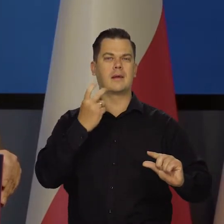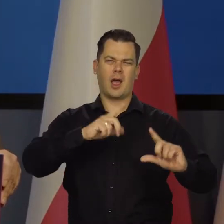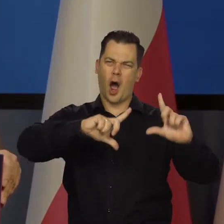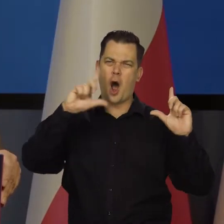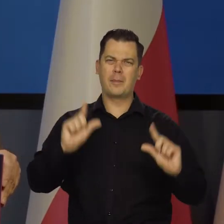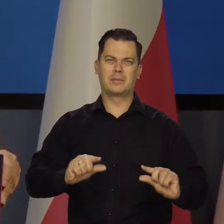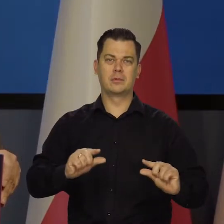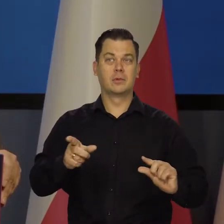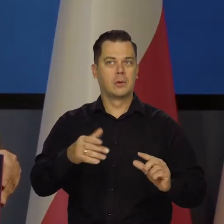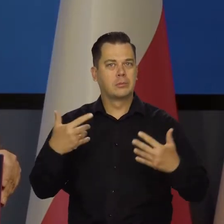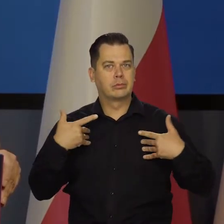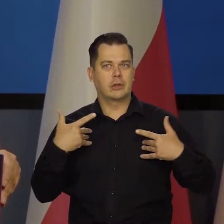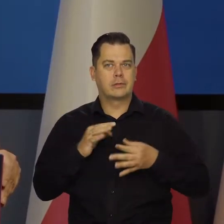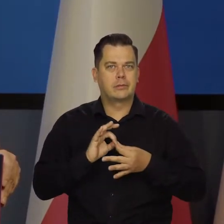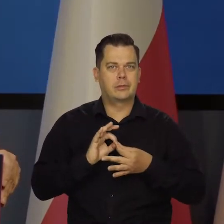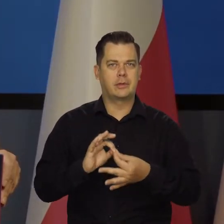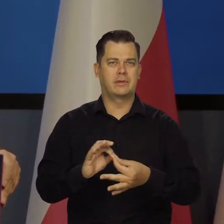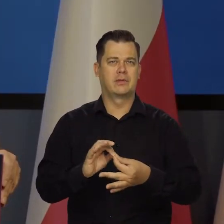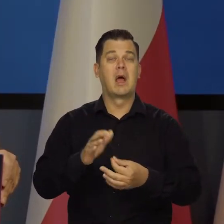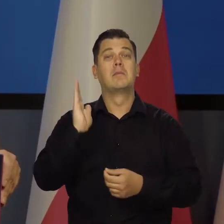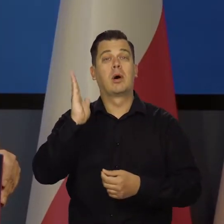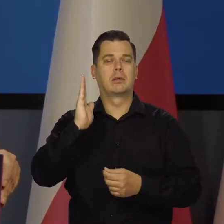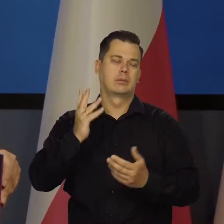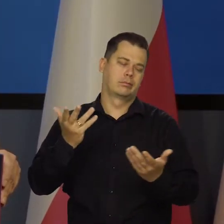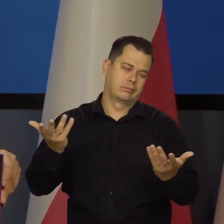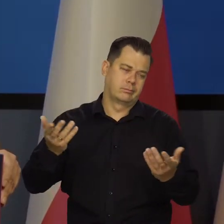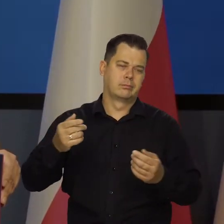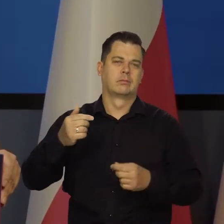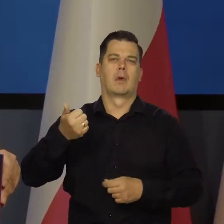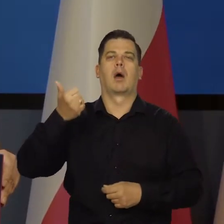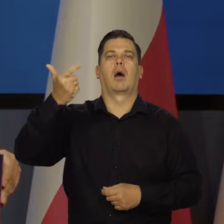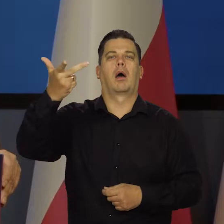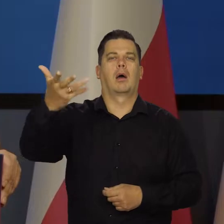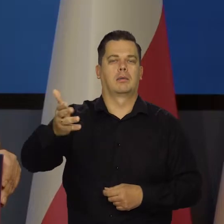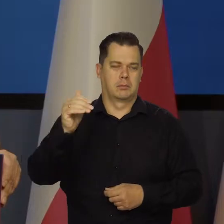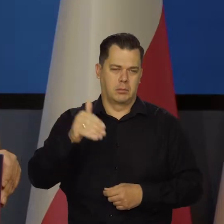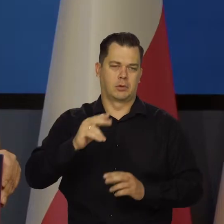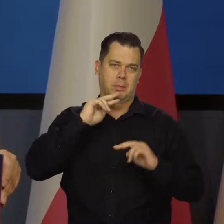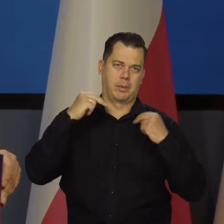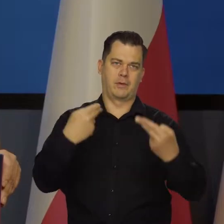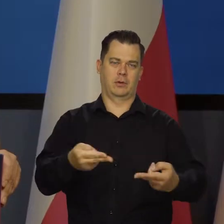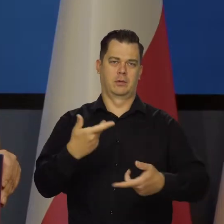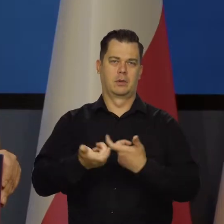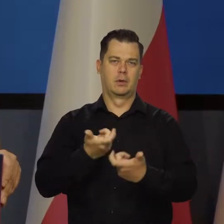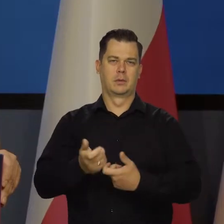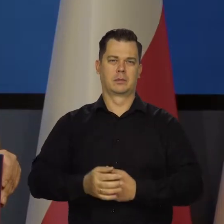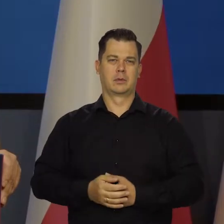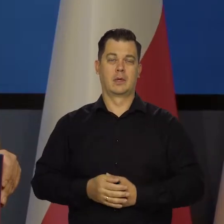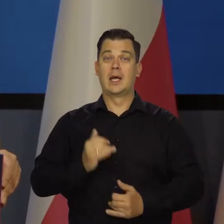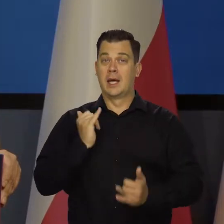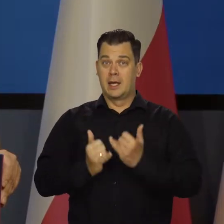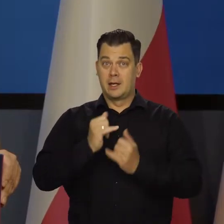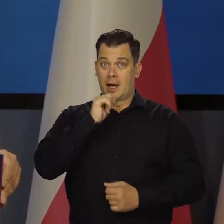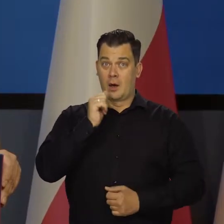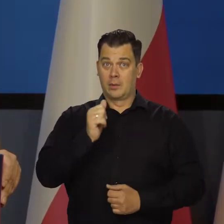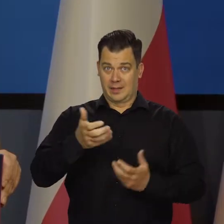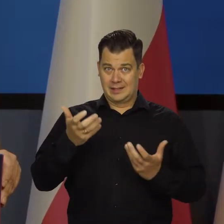przetrwać ten okres, a potem można wrócić do tych planów, planów jak Europejczycy tego chcą. Jeśli Europejczycy rzeczywiście tego chcą.